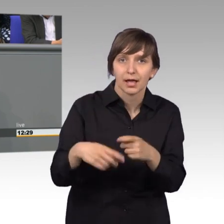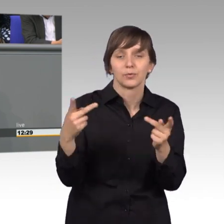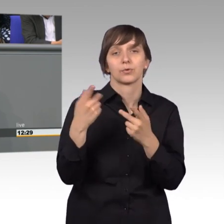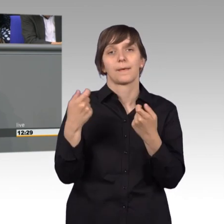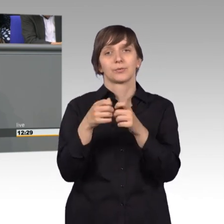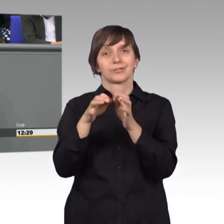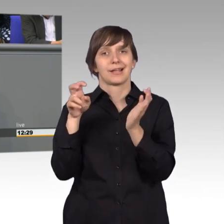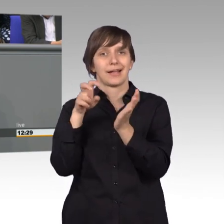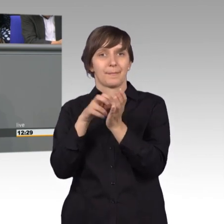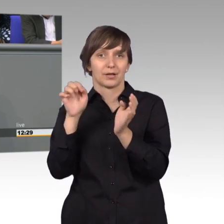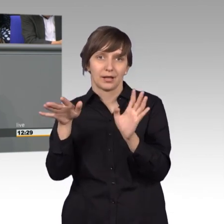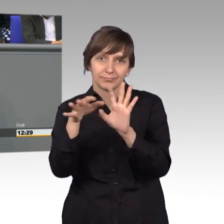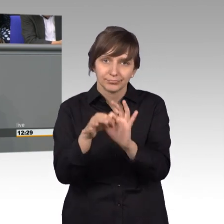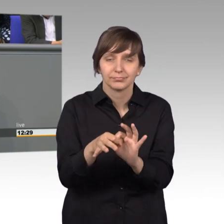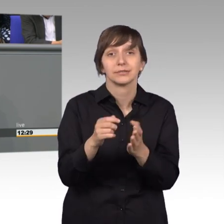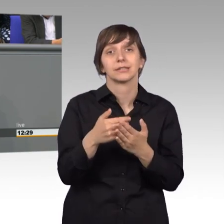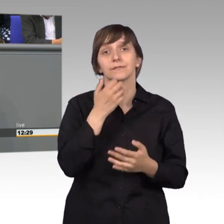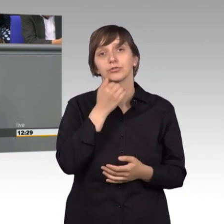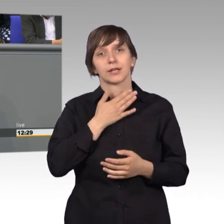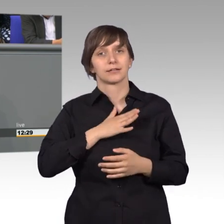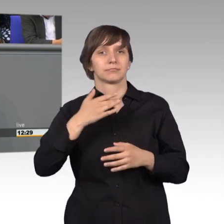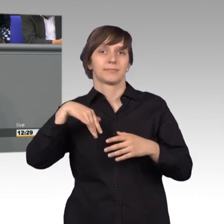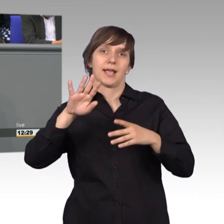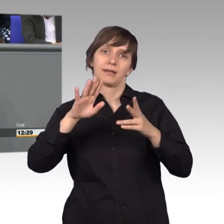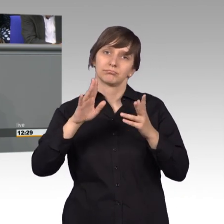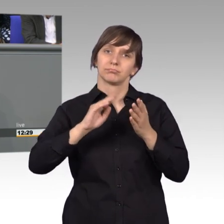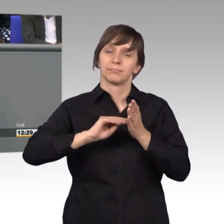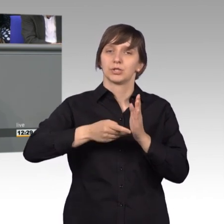Ich wünsche mir eine wesentlich bessere Präsentation des Petitionsausschusses